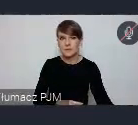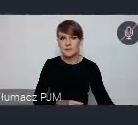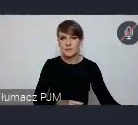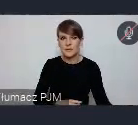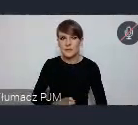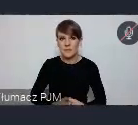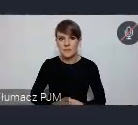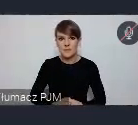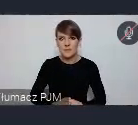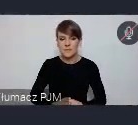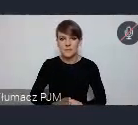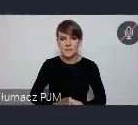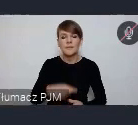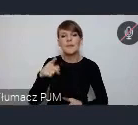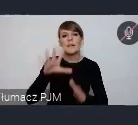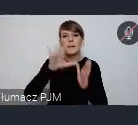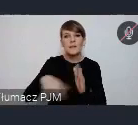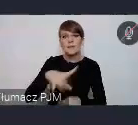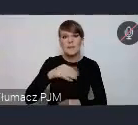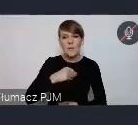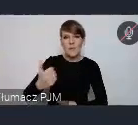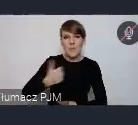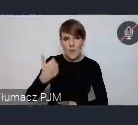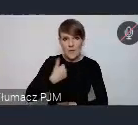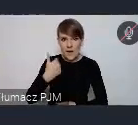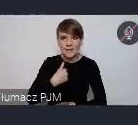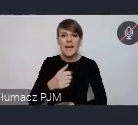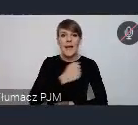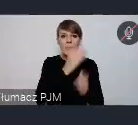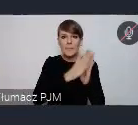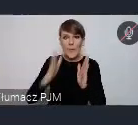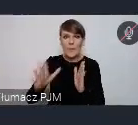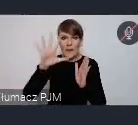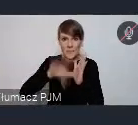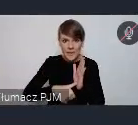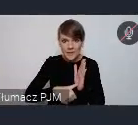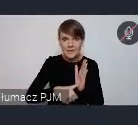które w tym kierunku realizują. Biblioteka miejska, bardziej prawdopodobnie,